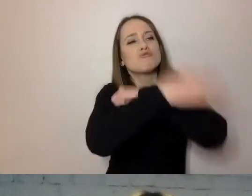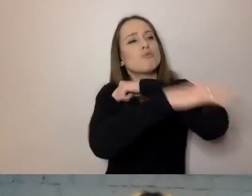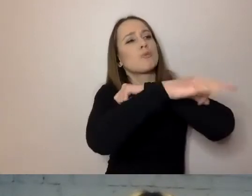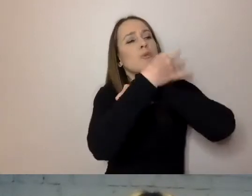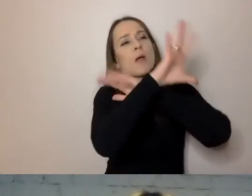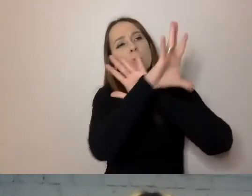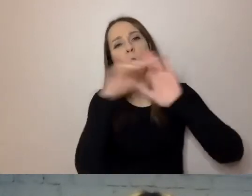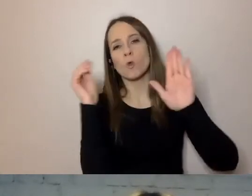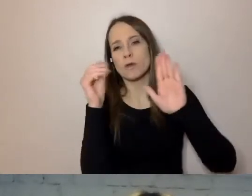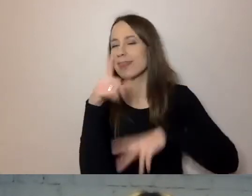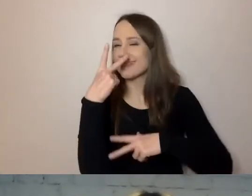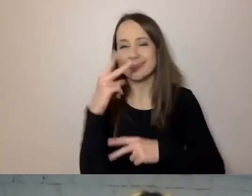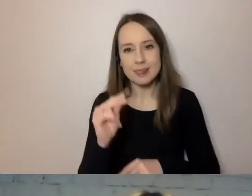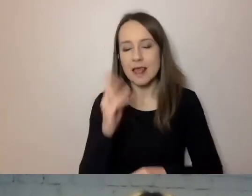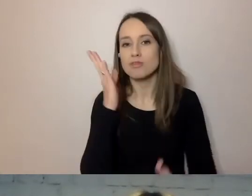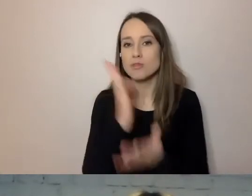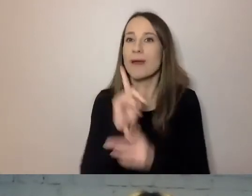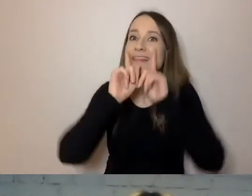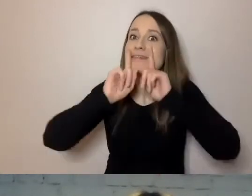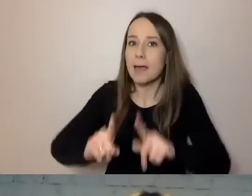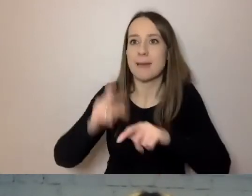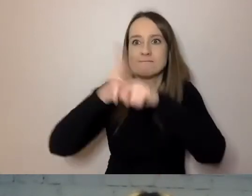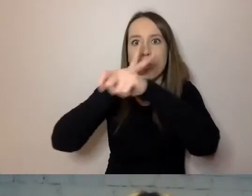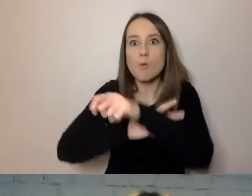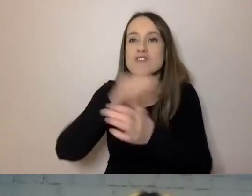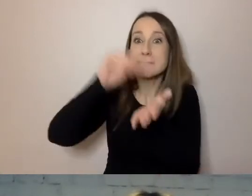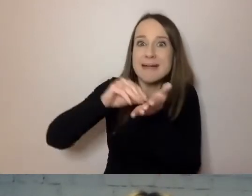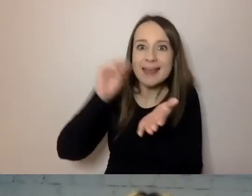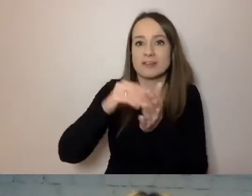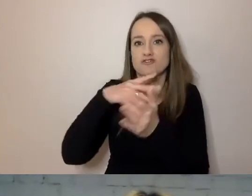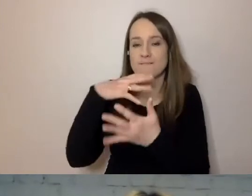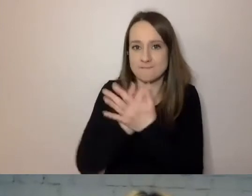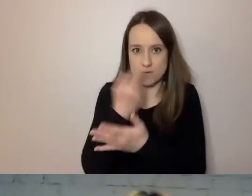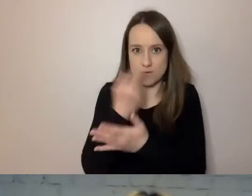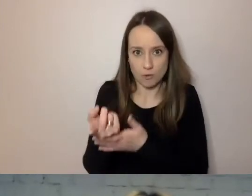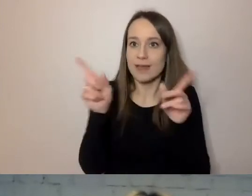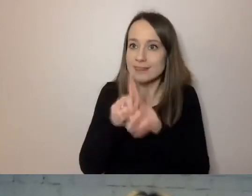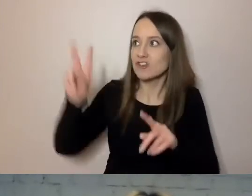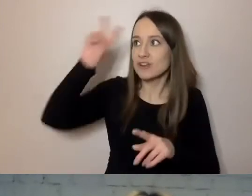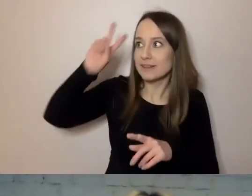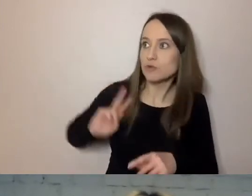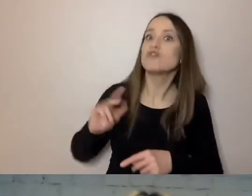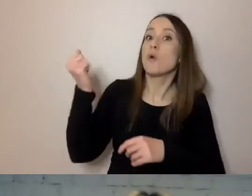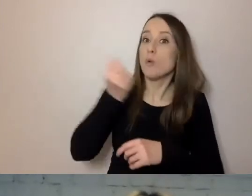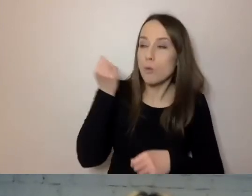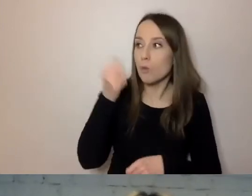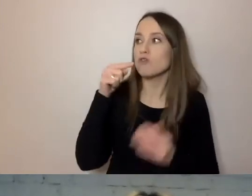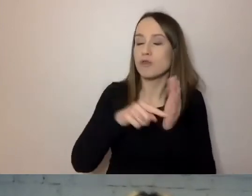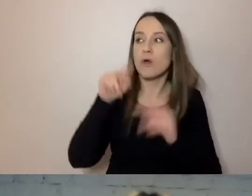tylko praktyka urzędowa, praktyka instytucji. Narzędzie, którym można się posługiwać.